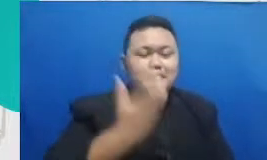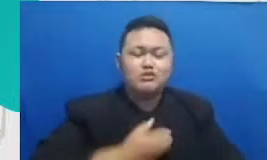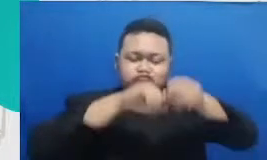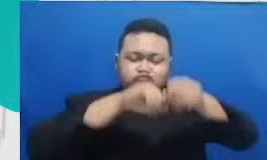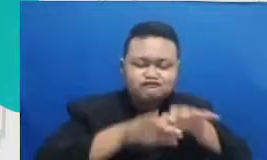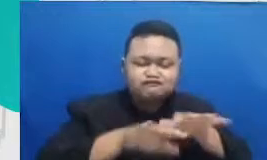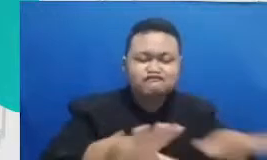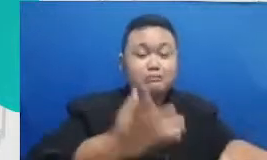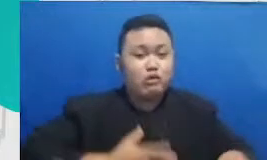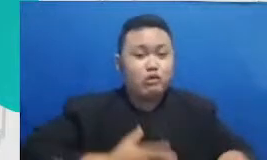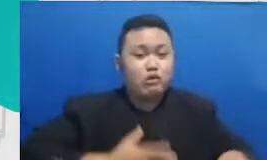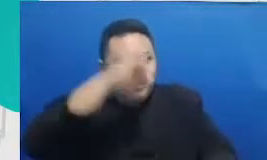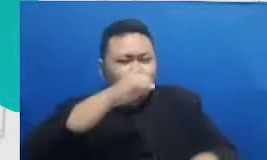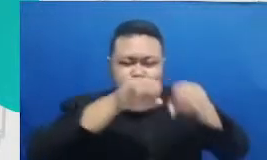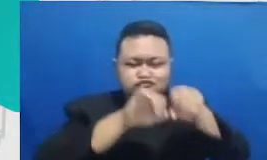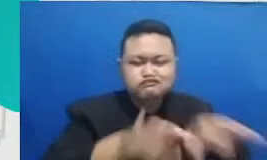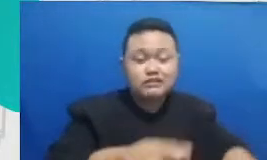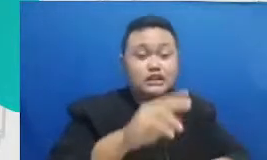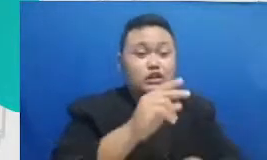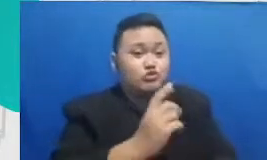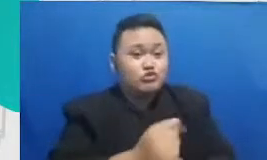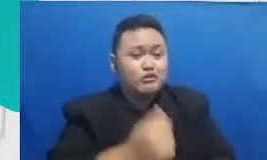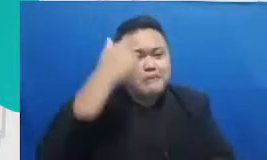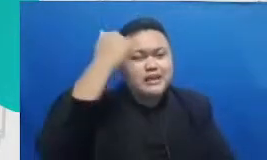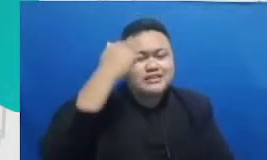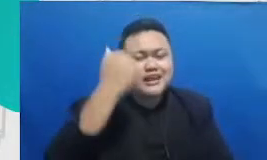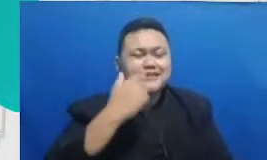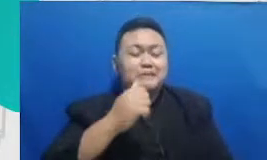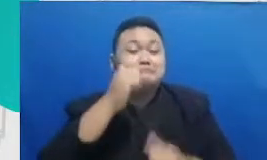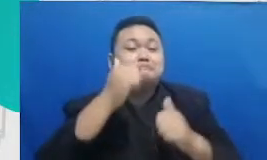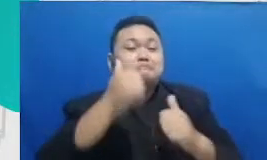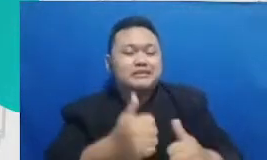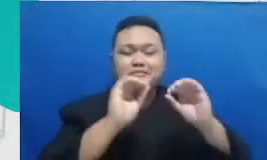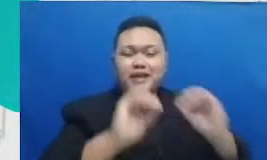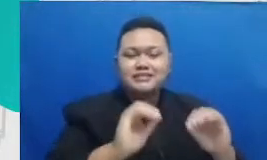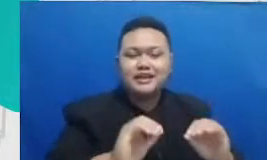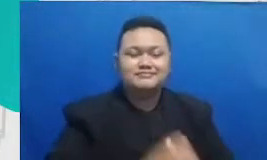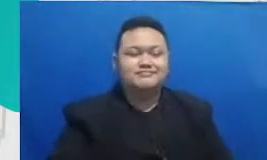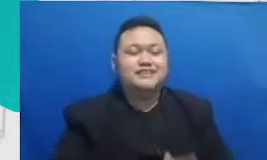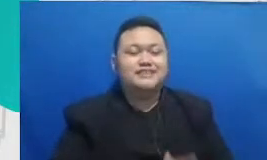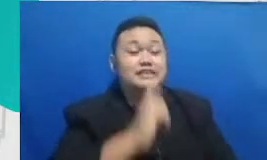dan hanya guru belajar yang pantas mengajak jadi sekali lagi semangat belajar untuk bapak ibu guru